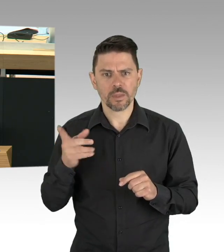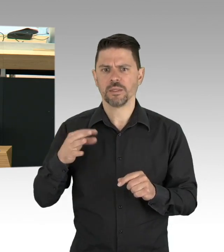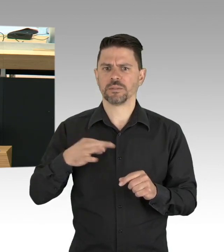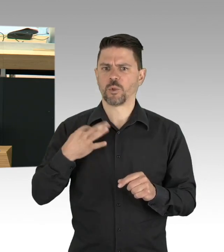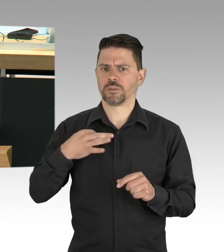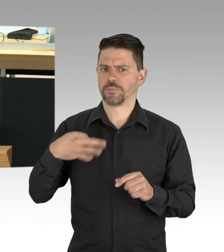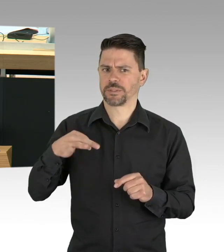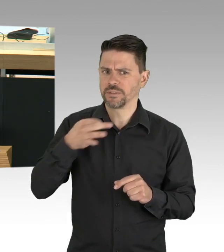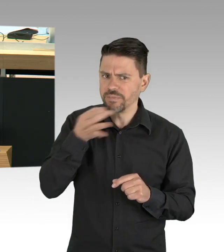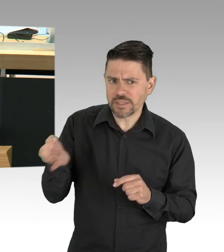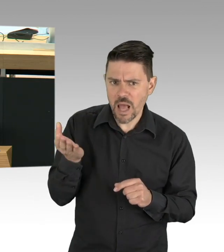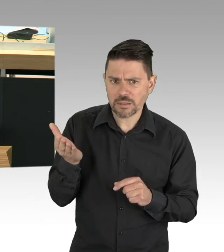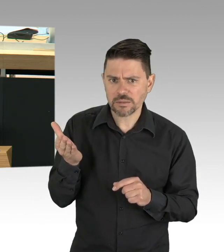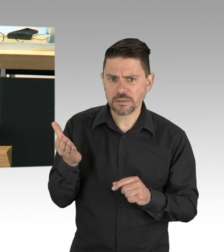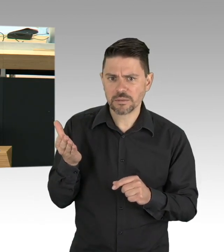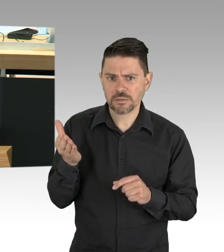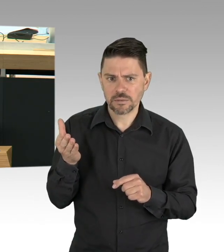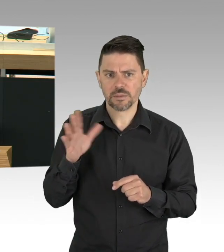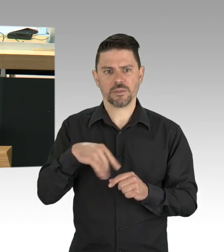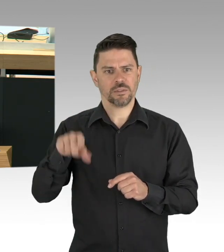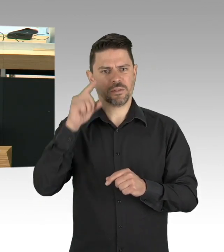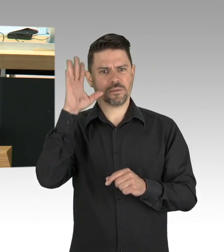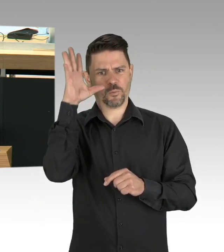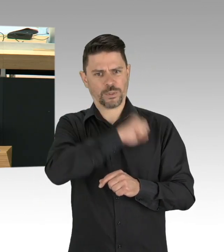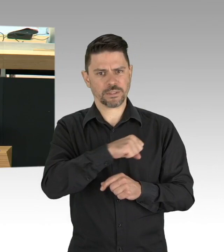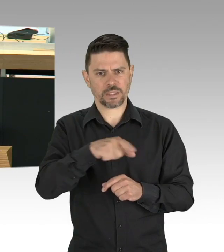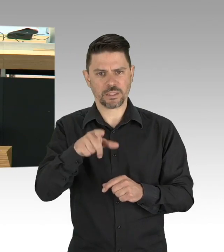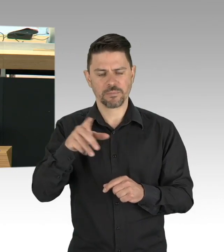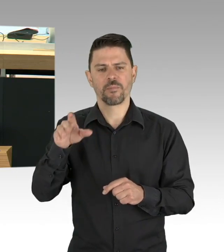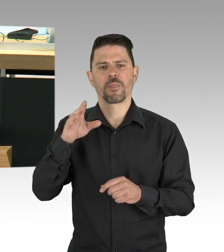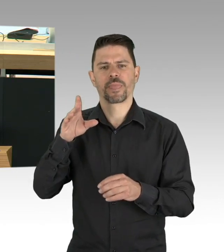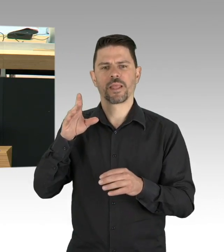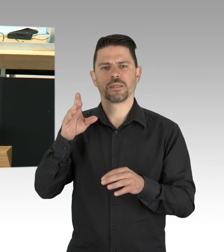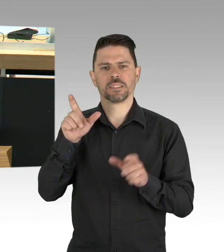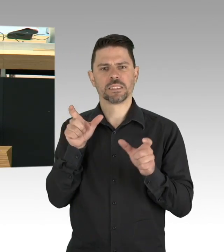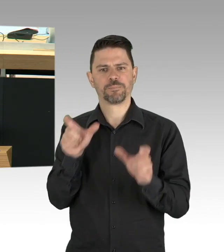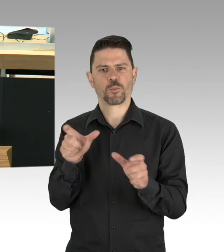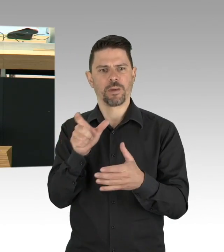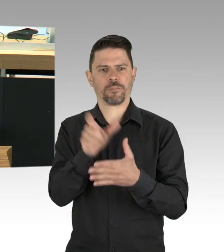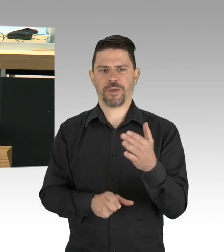weil das ja dann sinnvoll ist einen solchen Pass in der Hand zu haben, ich habe es durchgerechnet, das ist der größte präventionistische Schwachsinn,